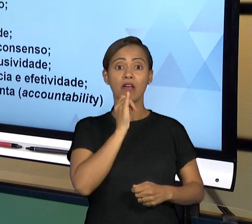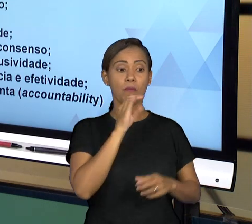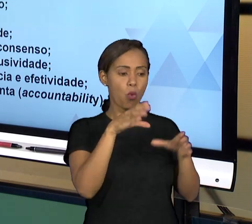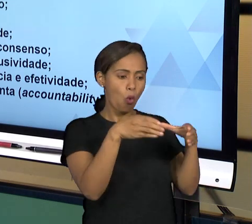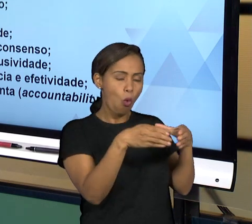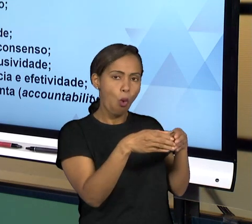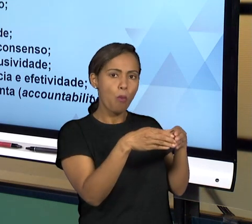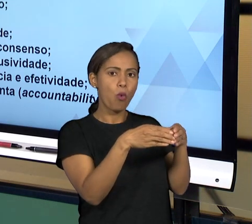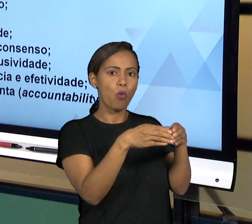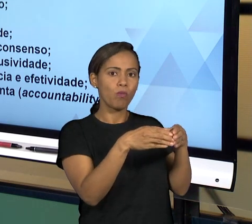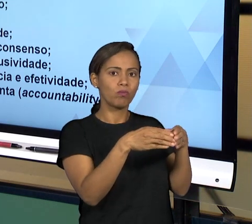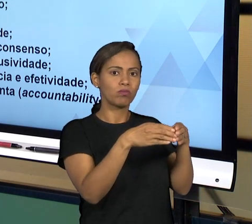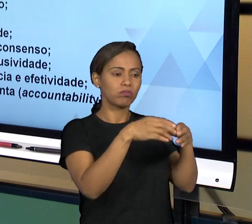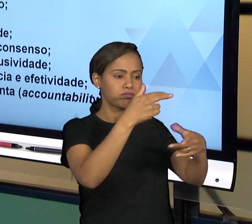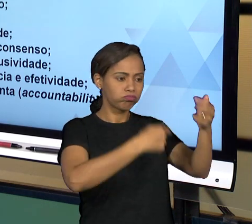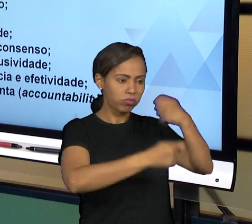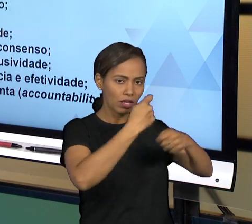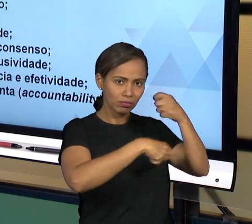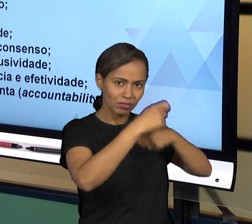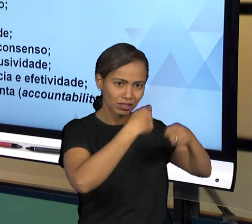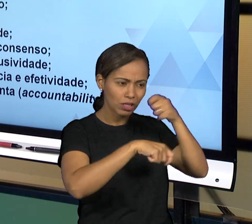FORMAS VOCÊ VAI TER PARTICIPAÇÃO DAS PESSOAS,